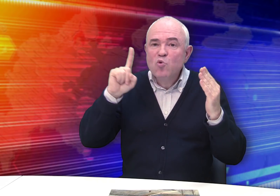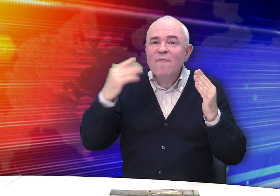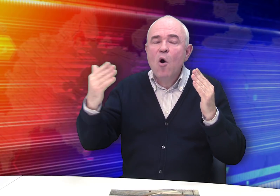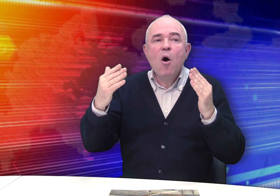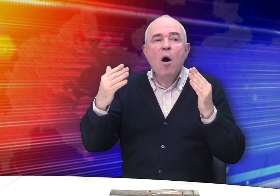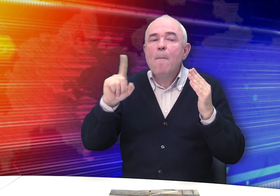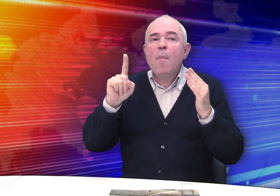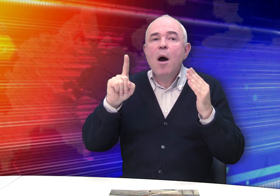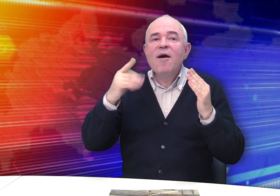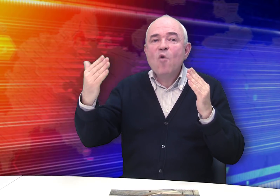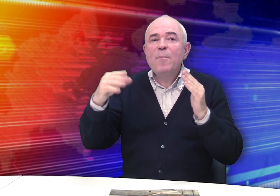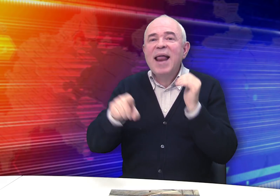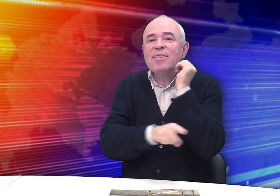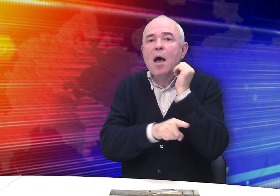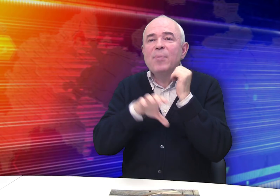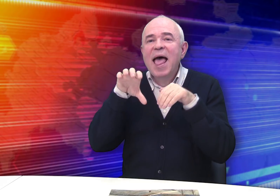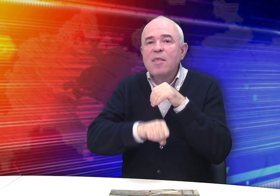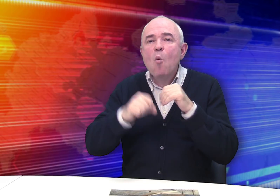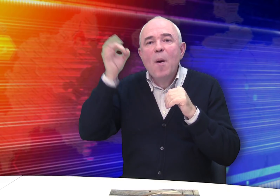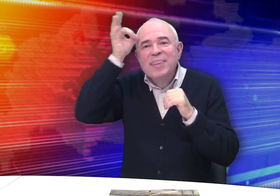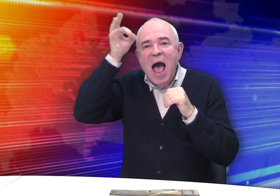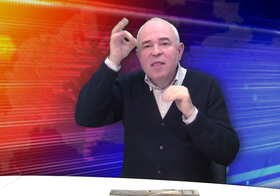Последний раз его имя